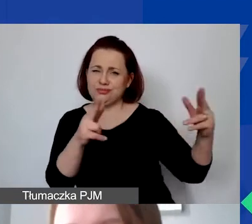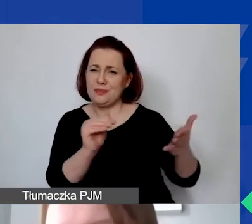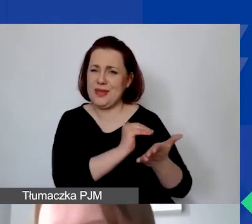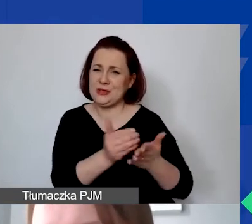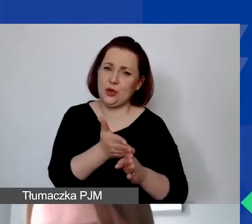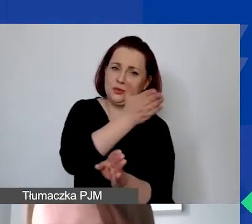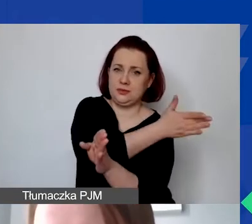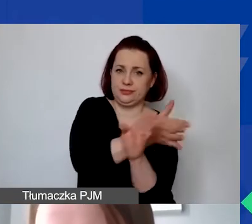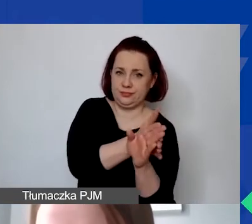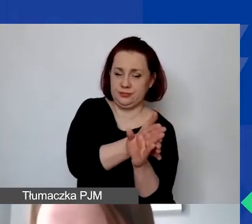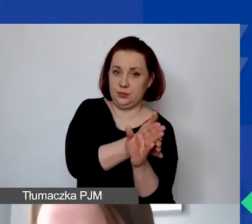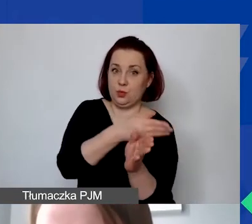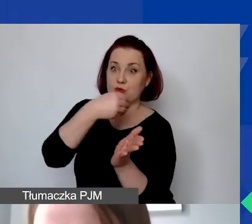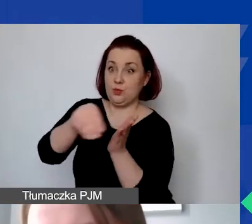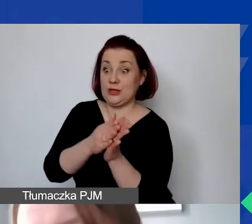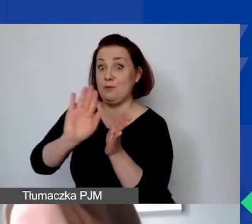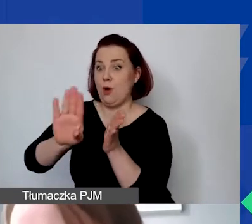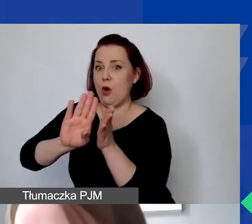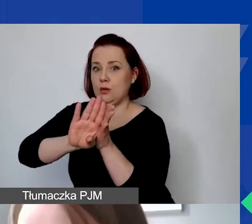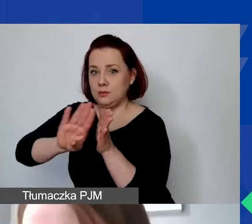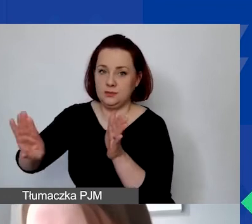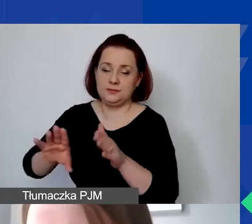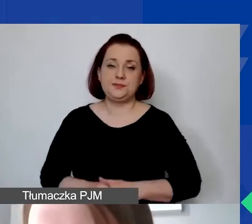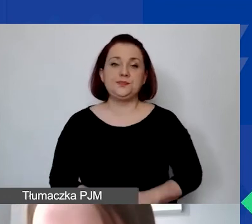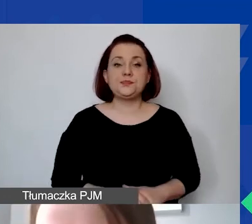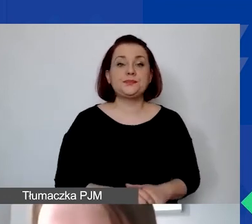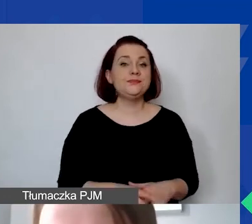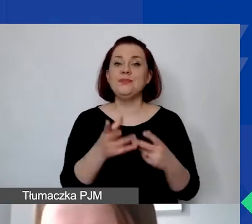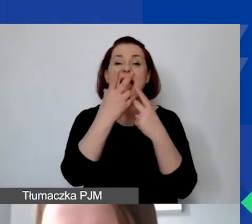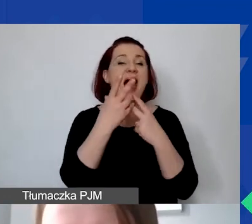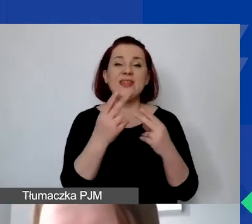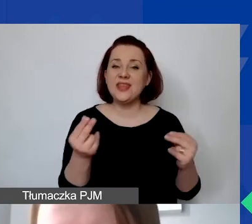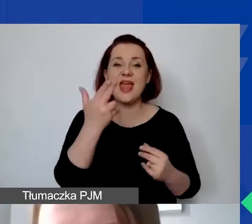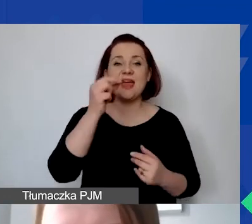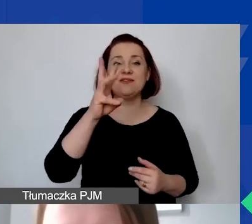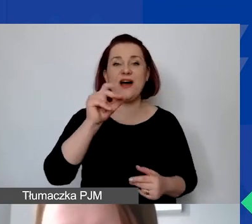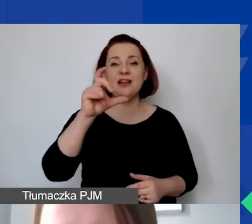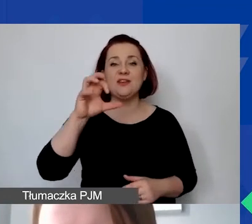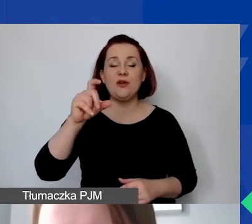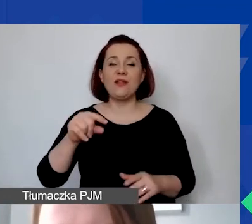Czym są zatem koszty niekwalifikowane? To będą oczywiście te, które nie spełniają warunków, wymogów kwalifikowalności,